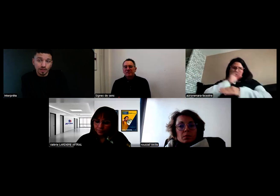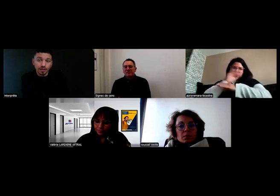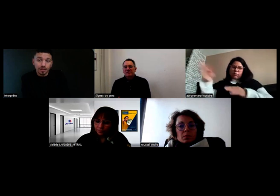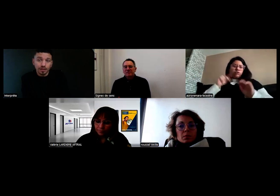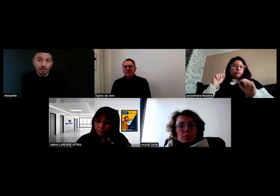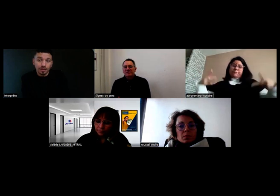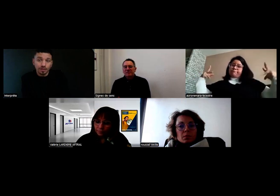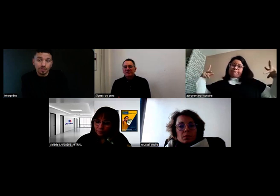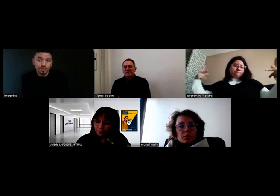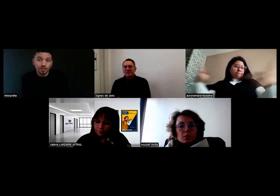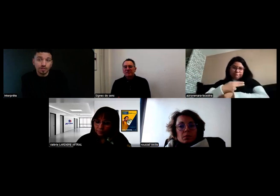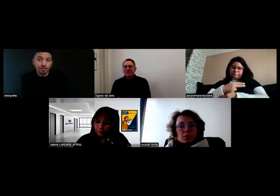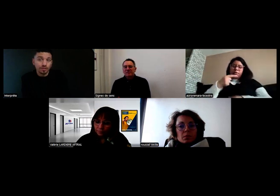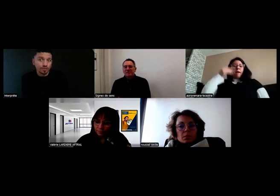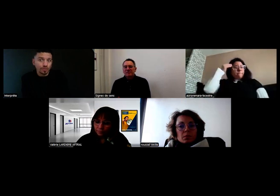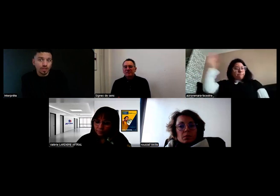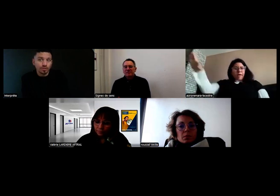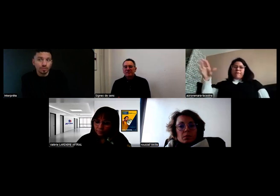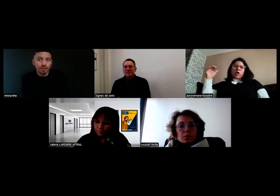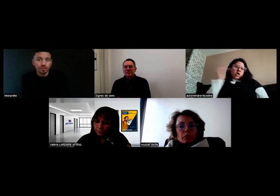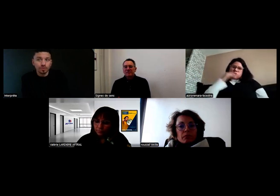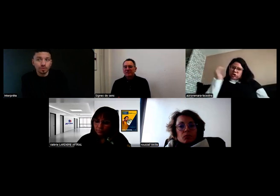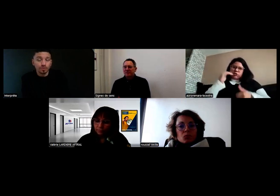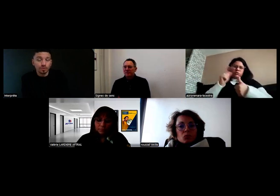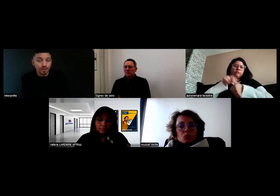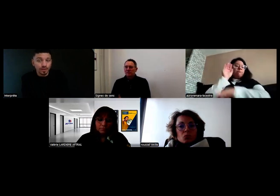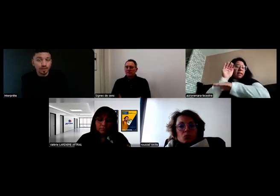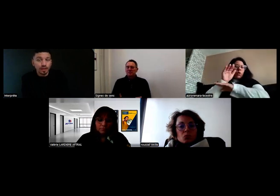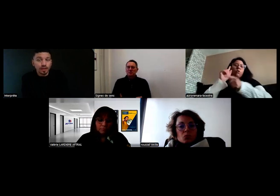j'ai été obligée de me mettre sur le côté.